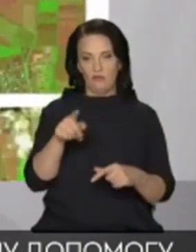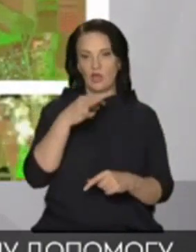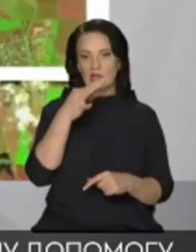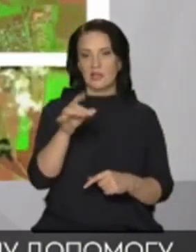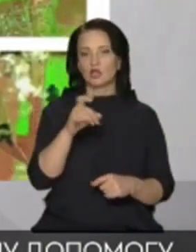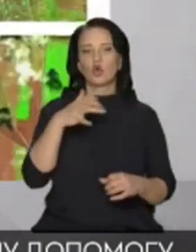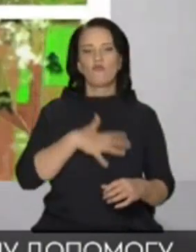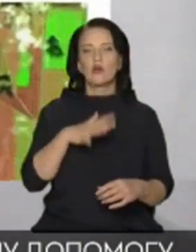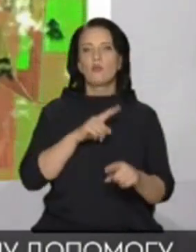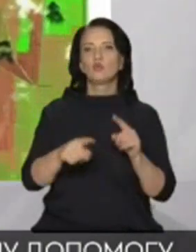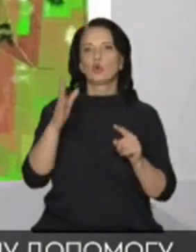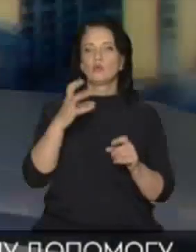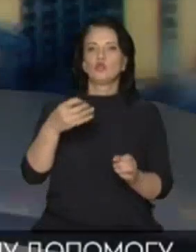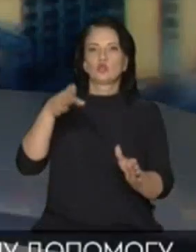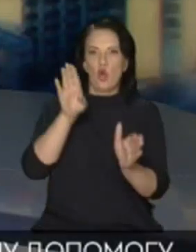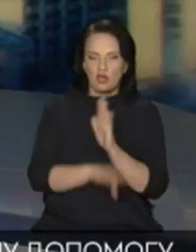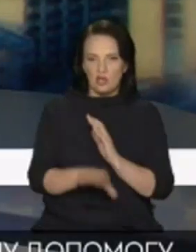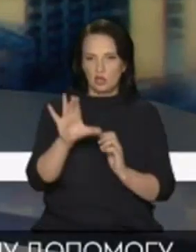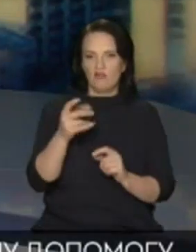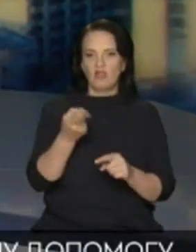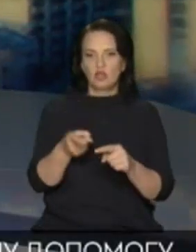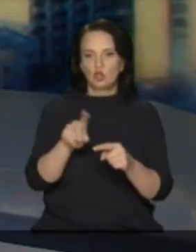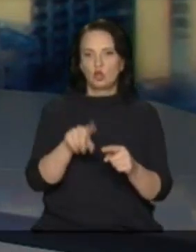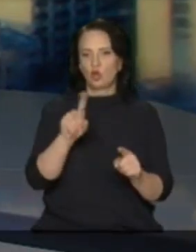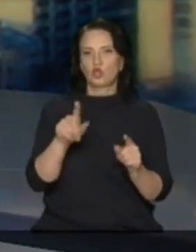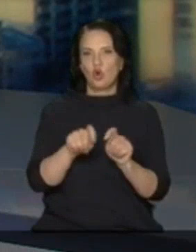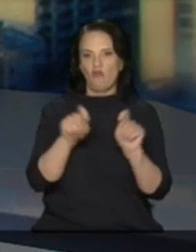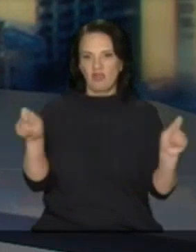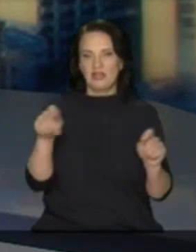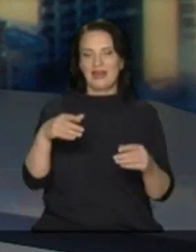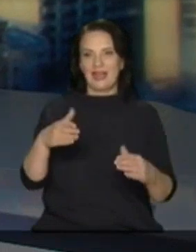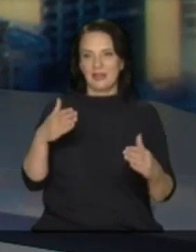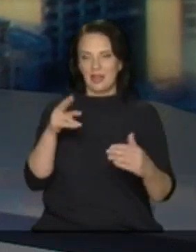ще буде гірше від цього Від того що навіть відкрили дамби і від точно навіть пропустили